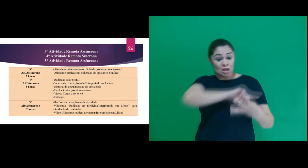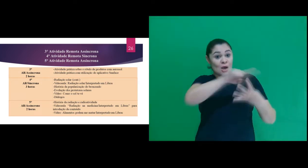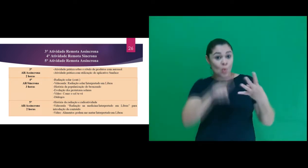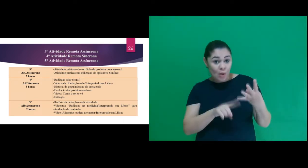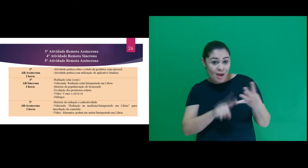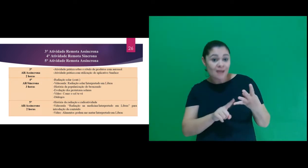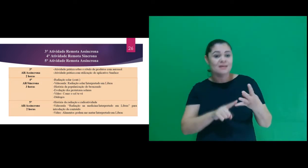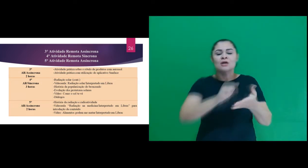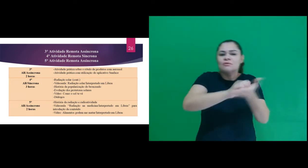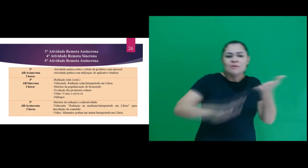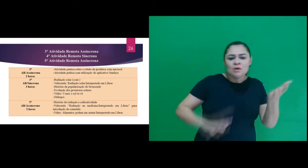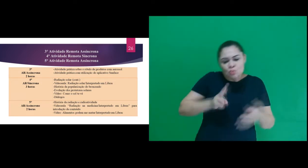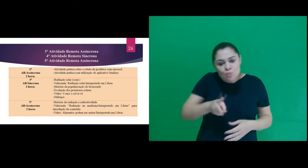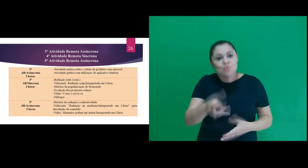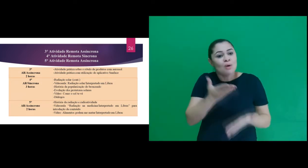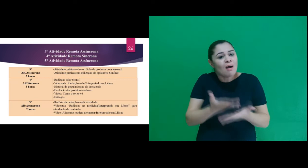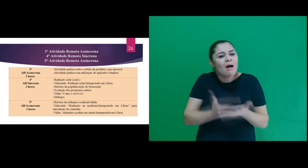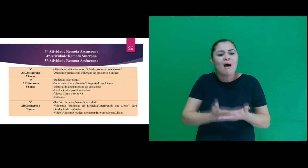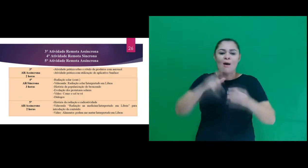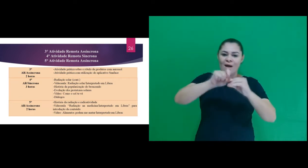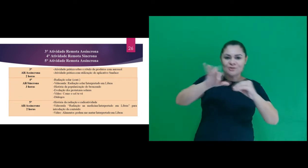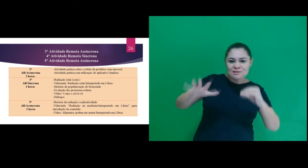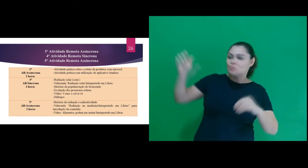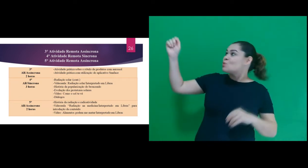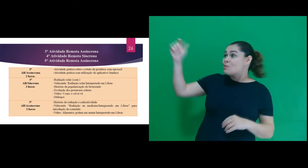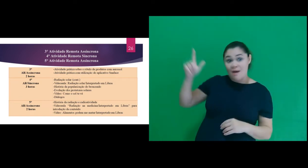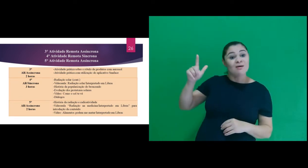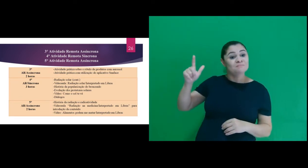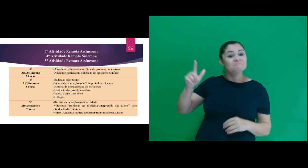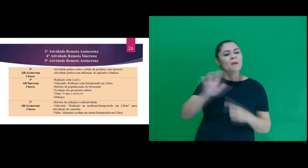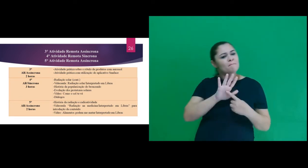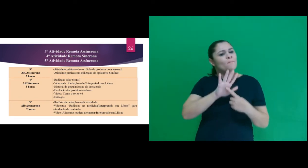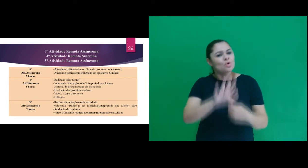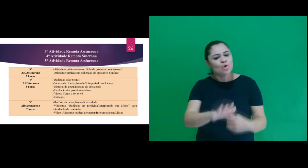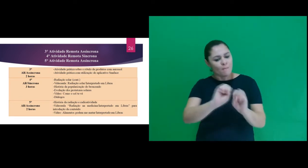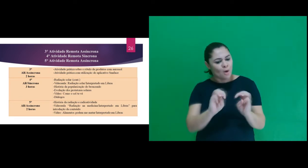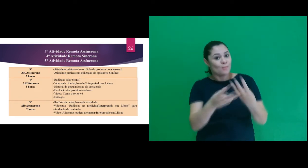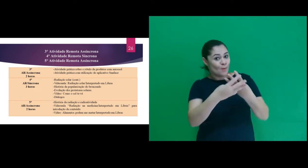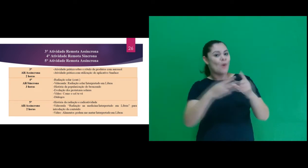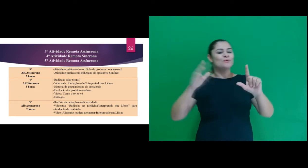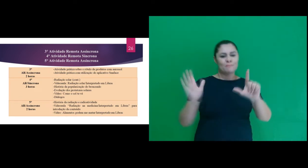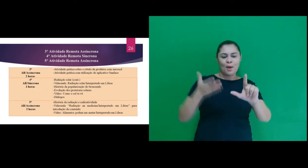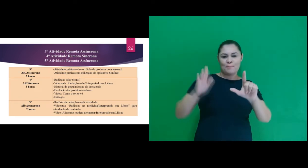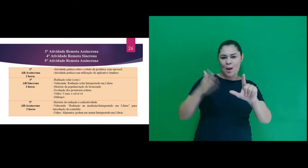pele. Na 4ª atividade teve a continuação da aula sobre radiação solar, com apresentações